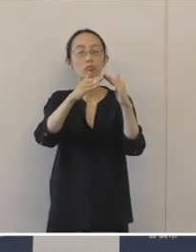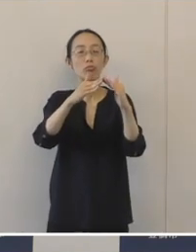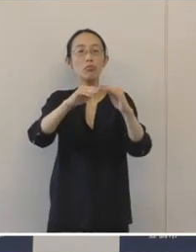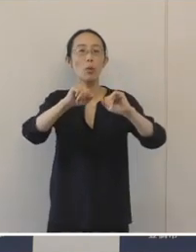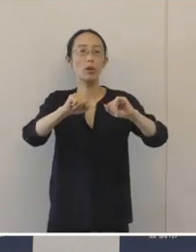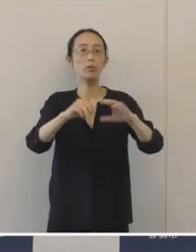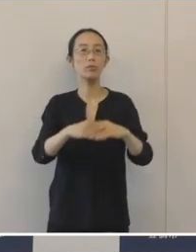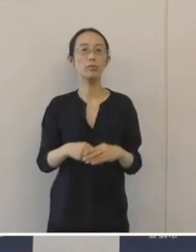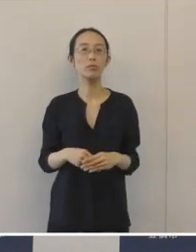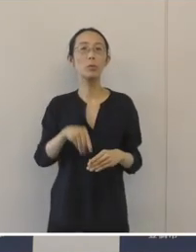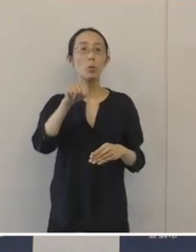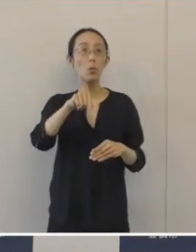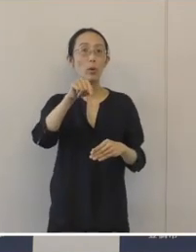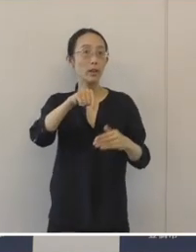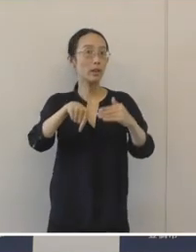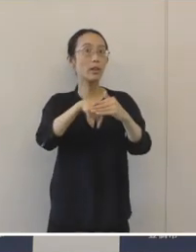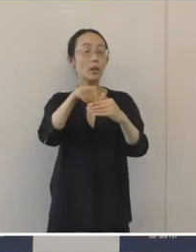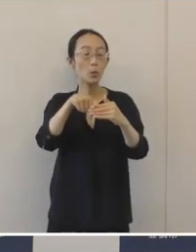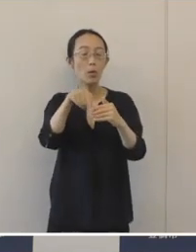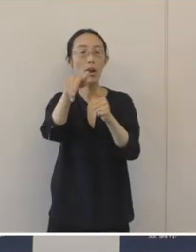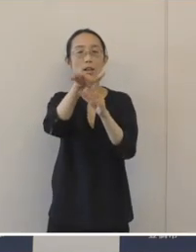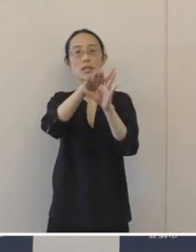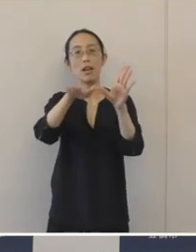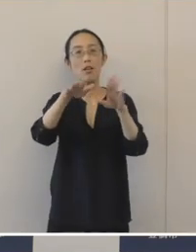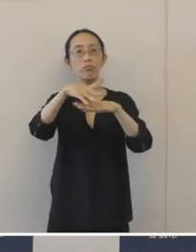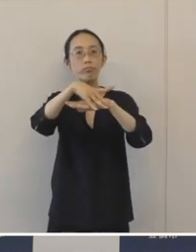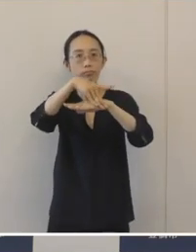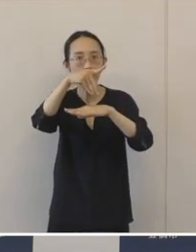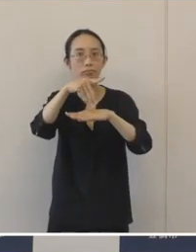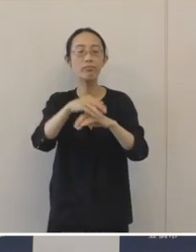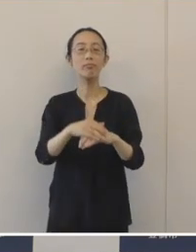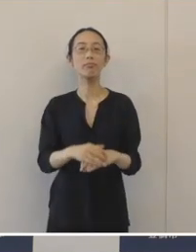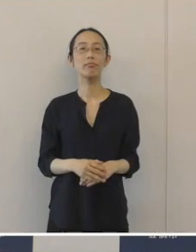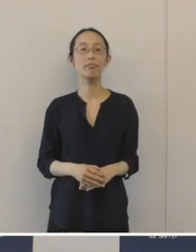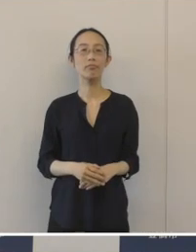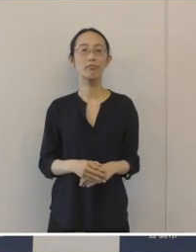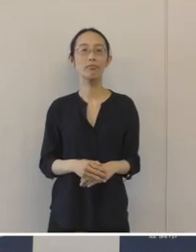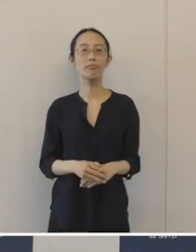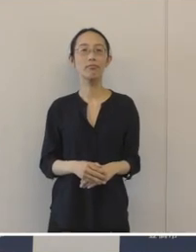こういった取り組みは県内で初めてということでございます。